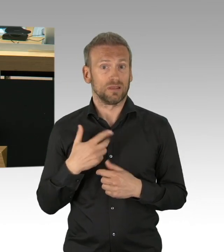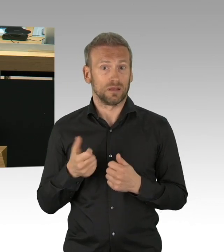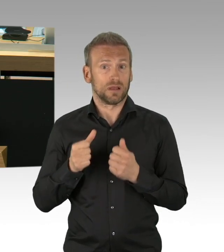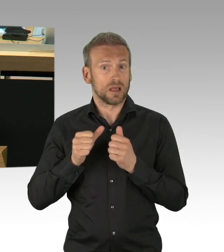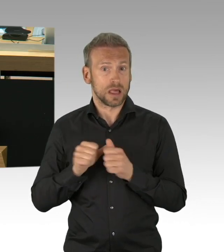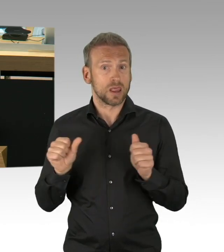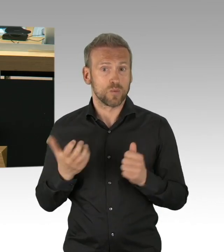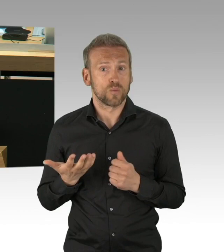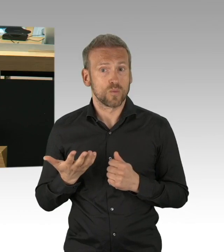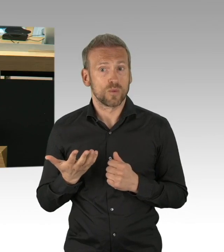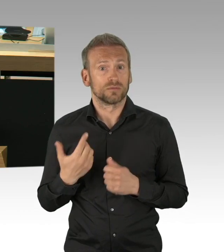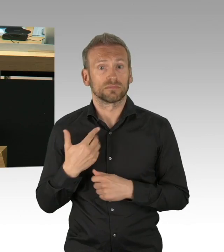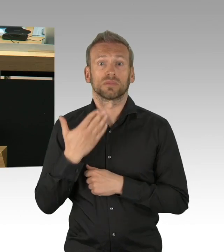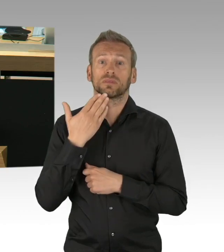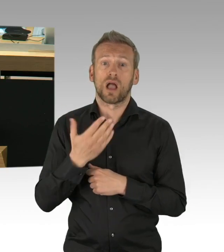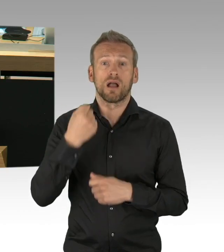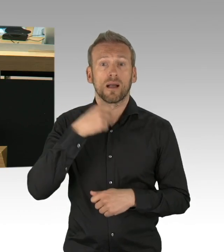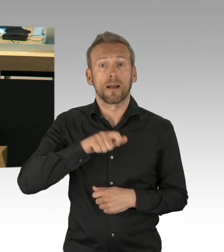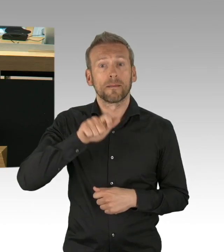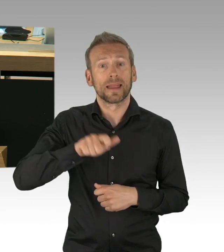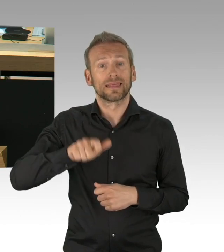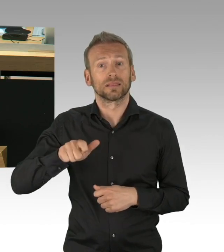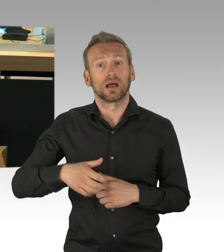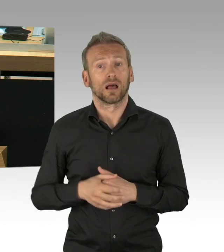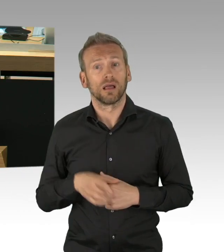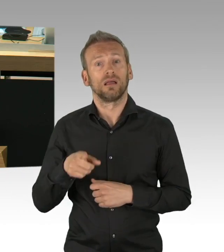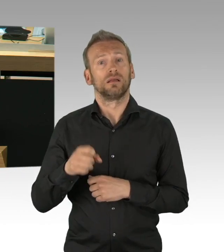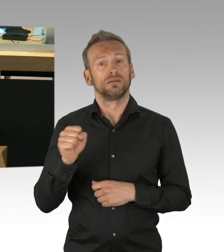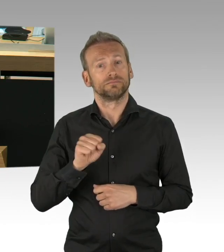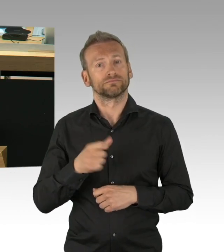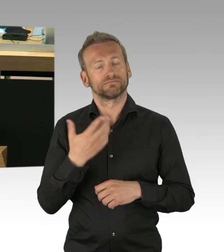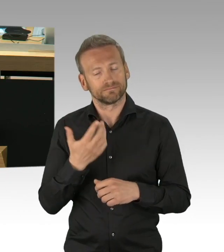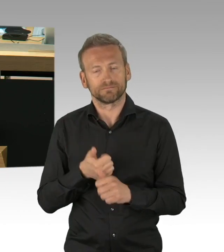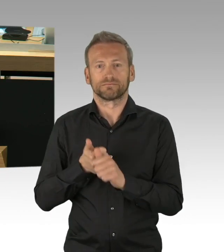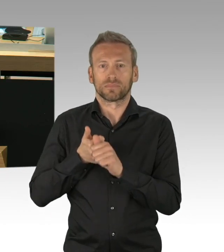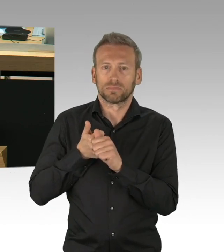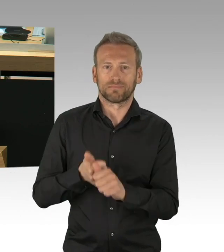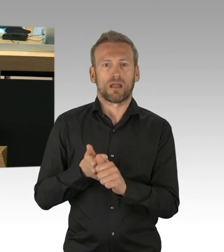und trotz der Ungeduld viel Verständnis von allen Seiten für die Maßnahmen,